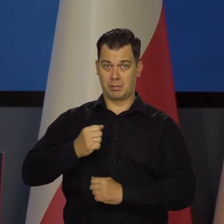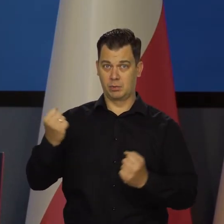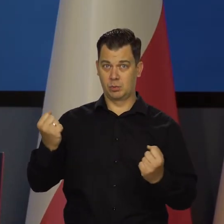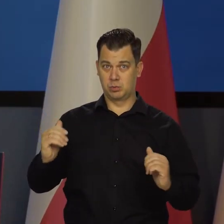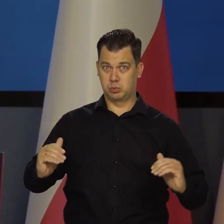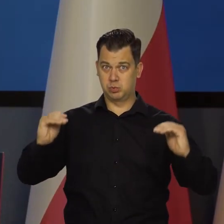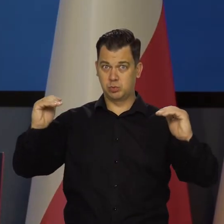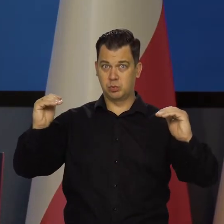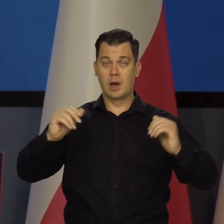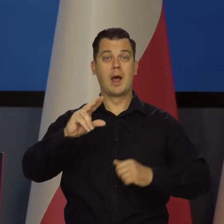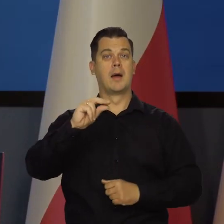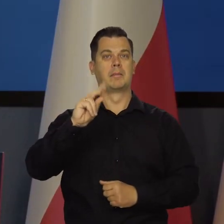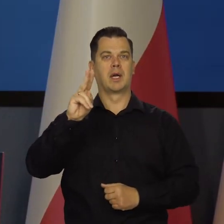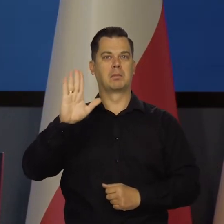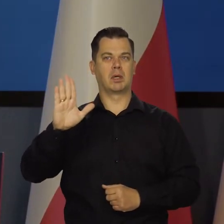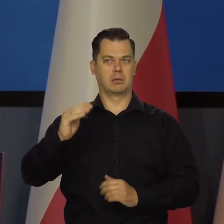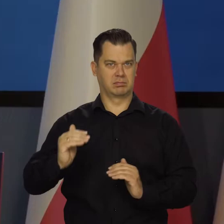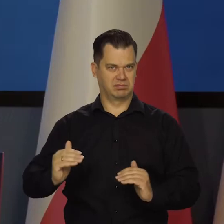I wysokiego PKB na głowę i konsumpcji.